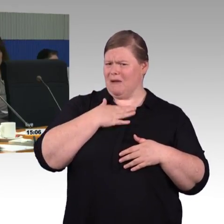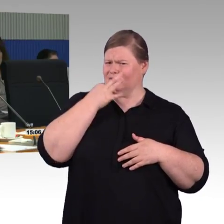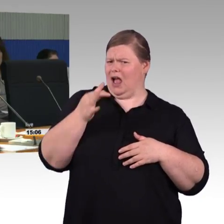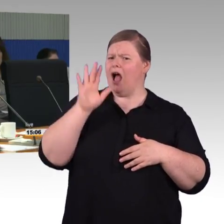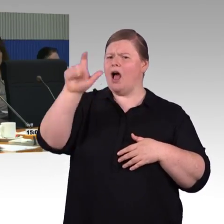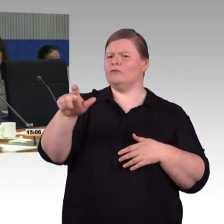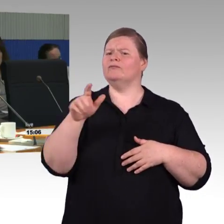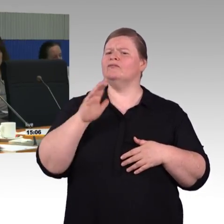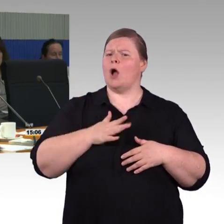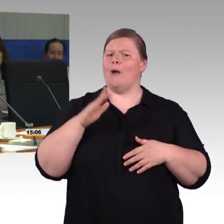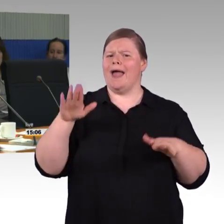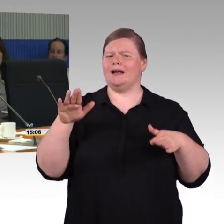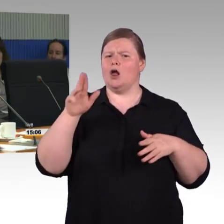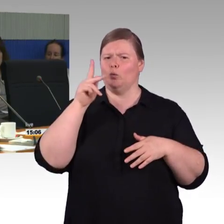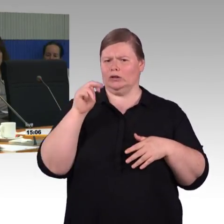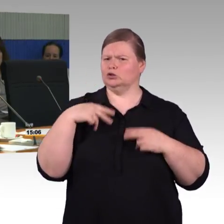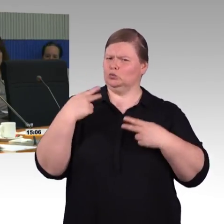Ist es nicht sinnvoller Züge so zu planen,